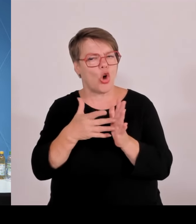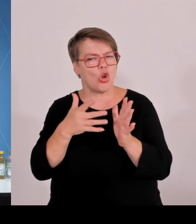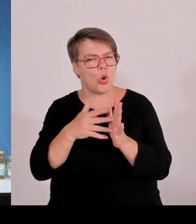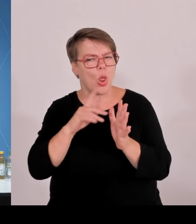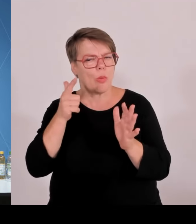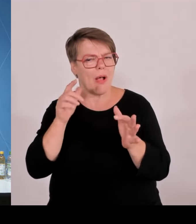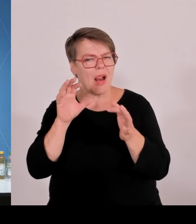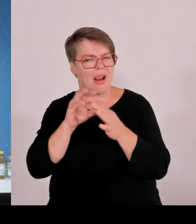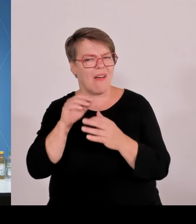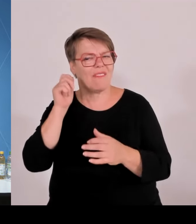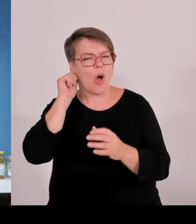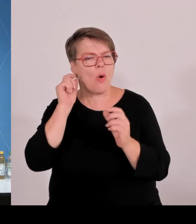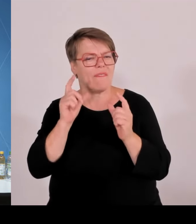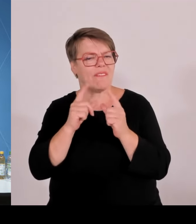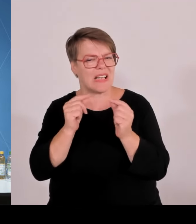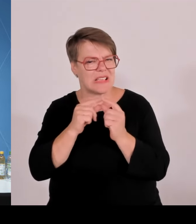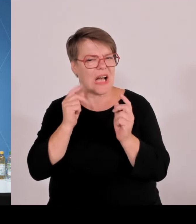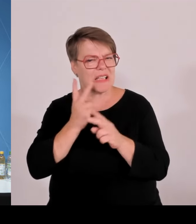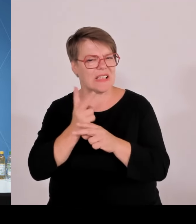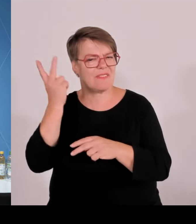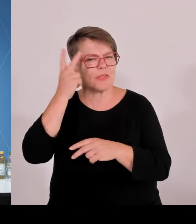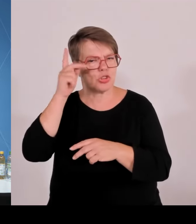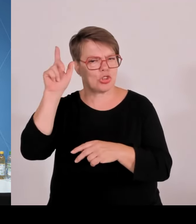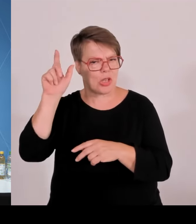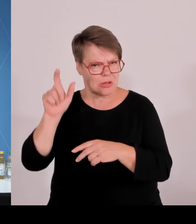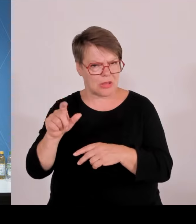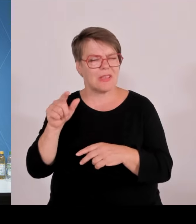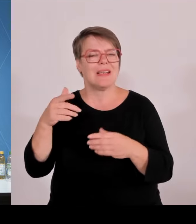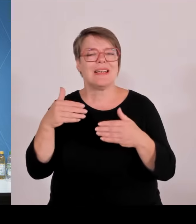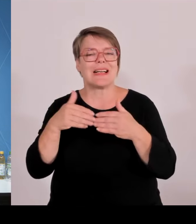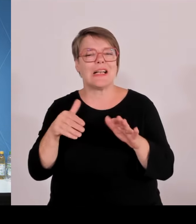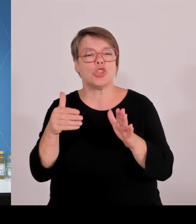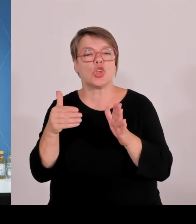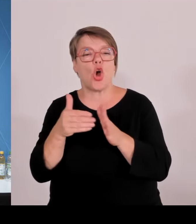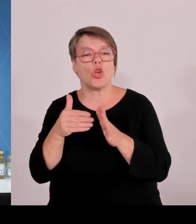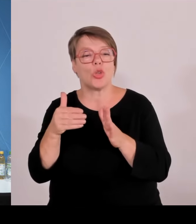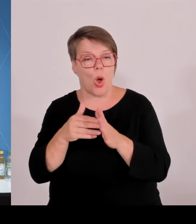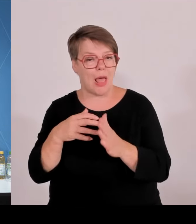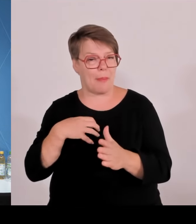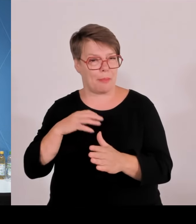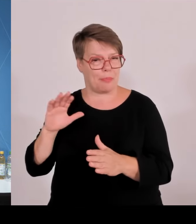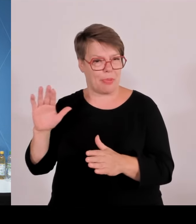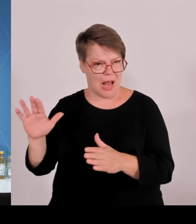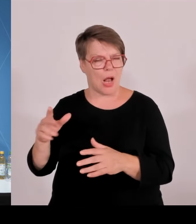Warum ist denn Ihre Kritik so fundamental? Danke.